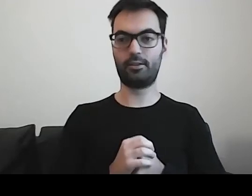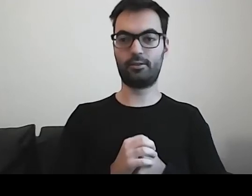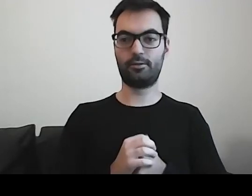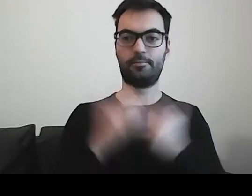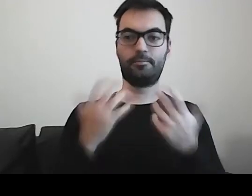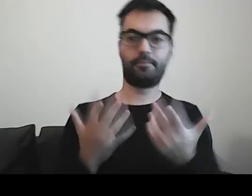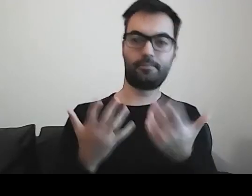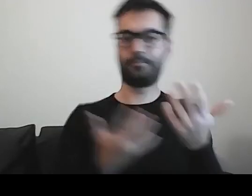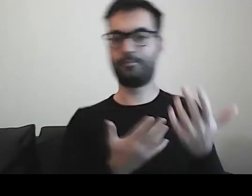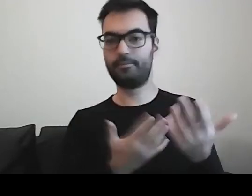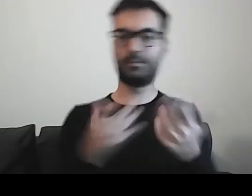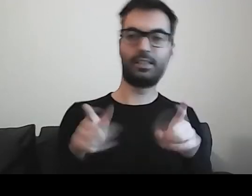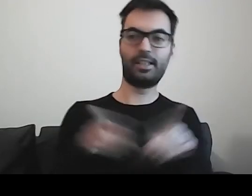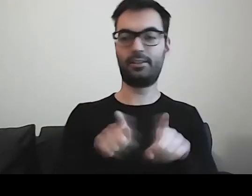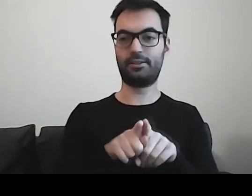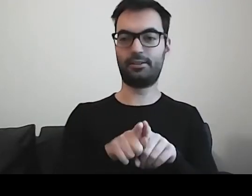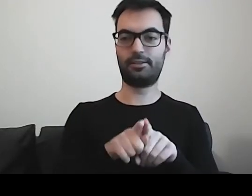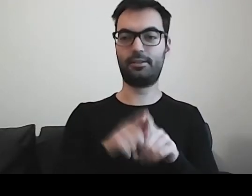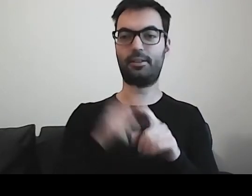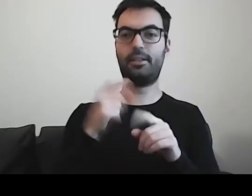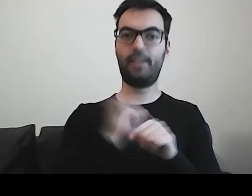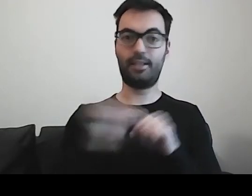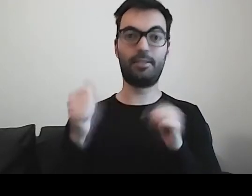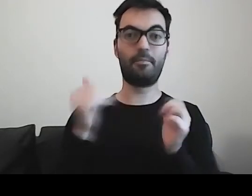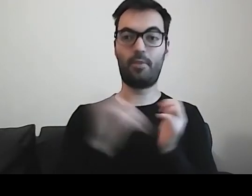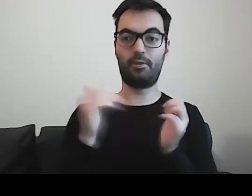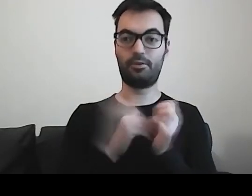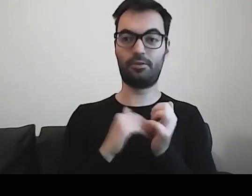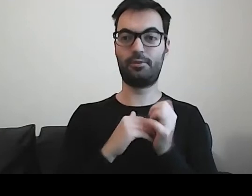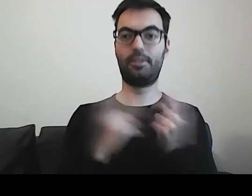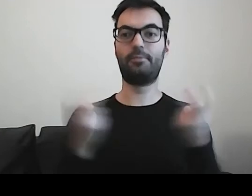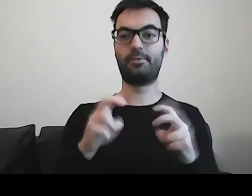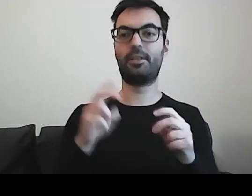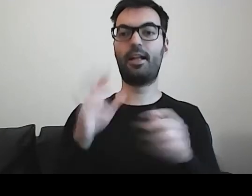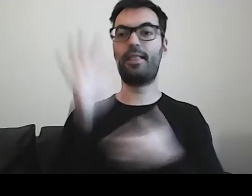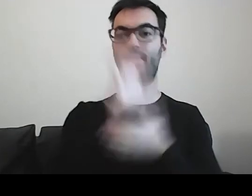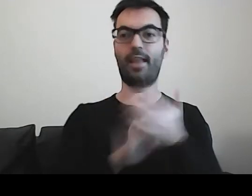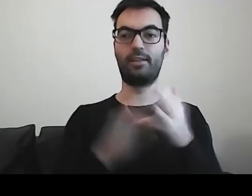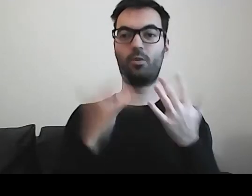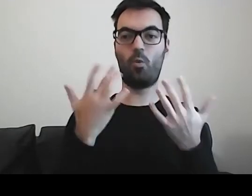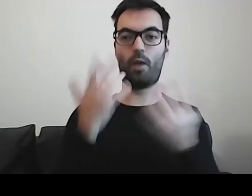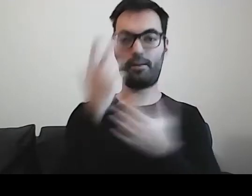to jednocześnie pojawiła się potrzeba tworzenia tekstów łatwych do czytania i rozumienia.